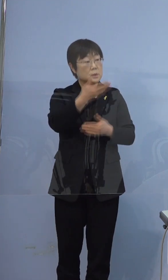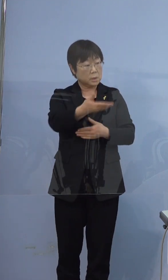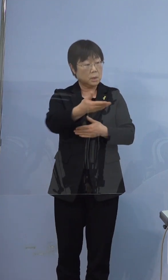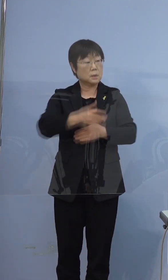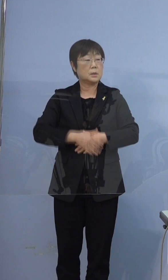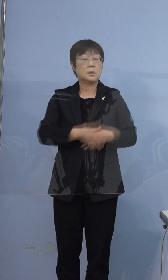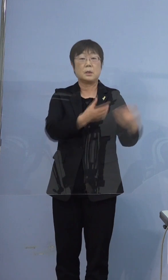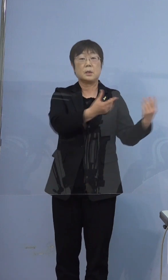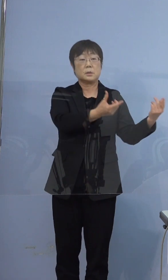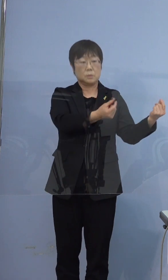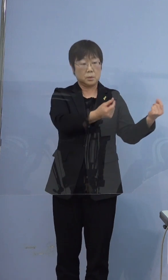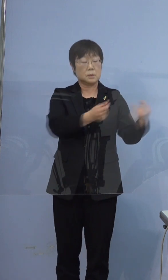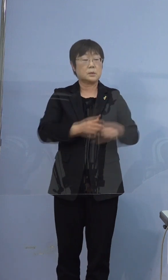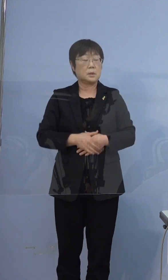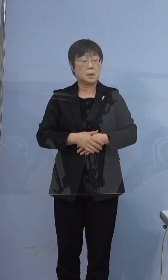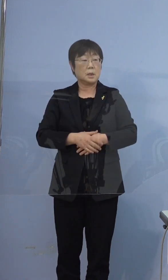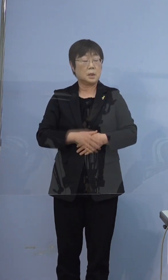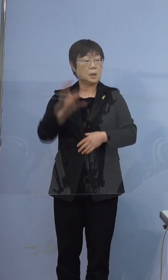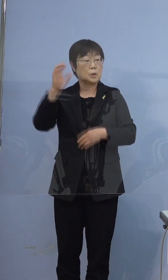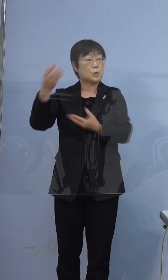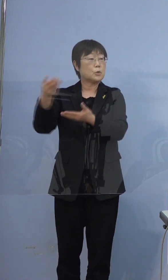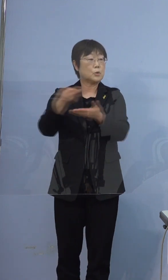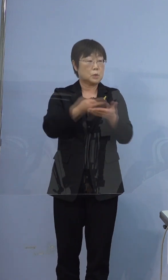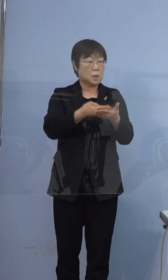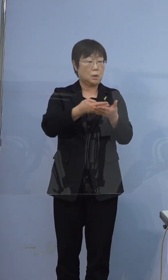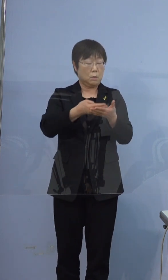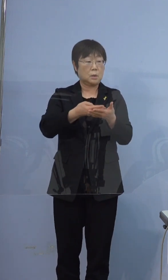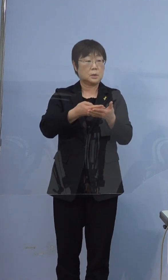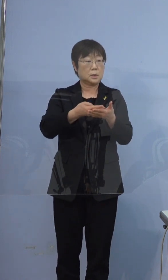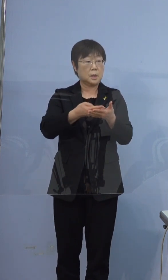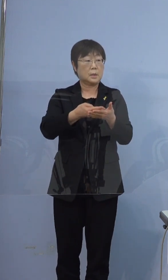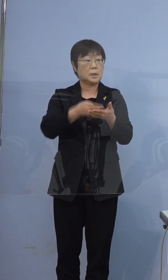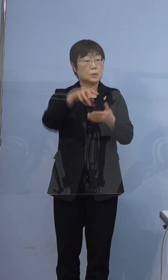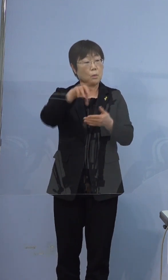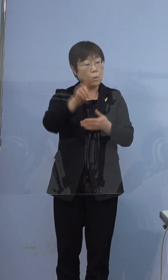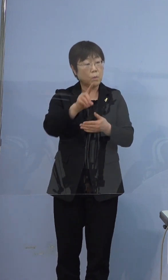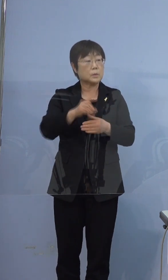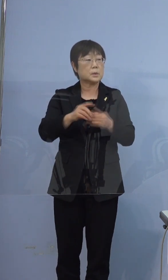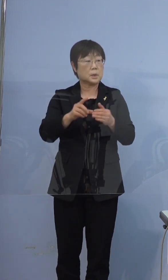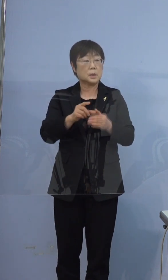そうです 救急車を呼ばれてどこに行くかとなった時に